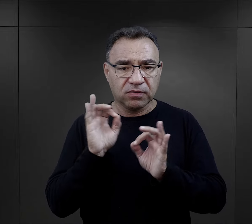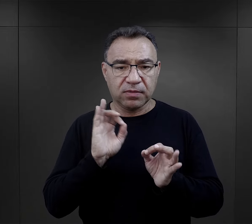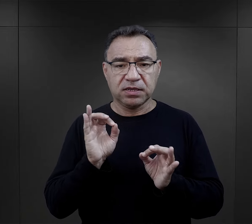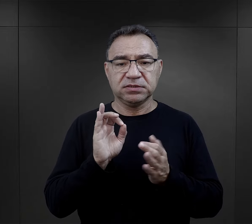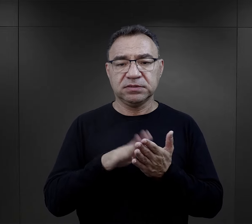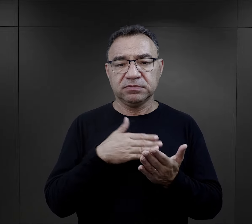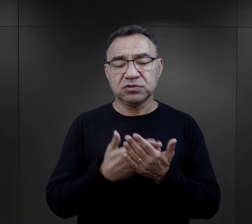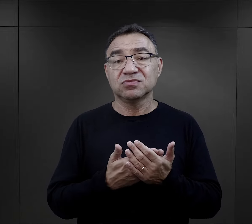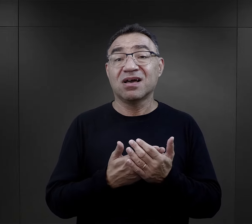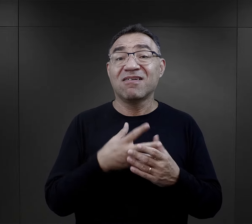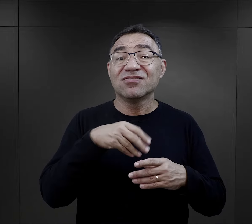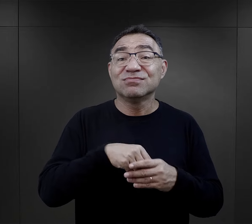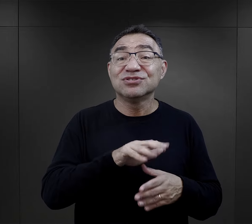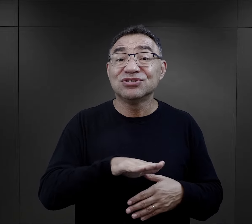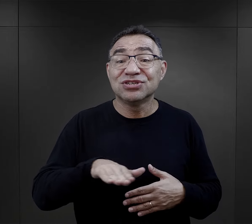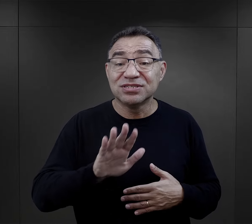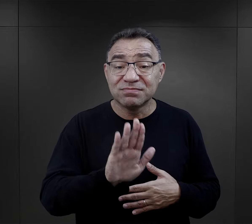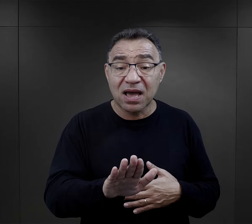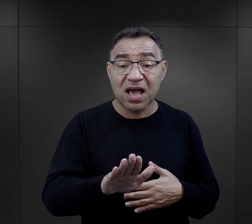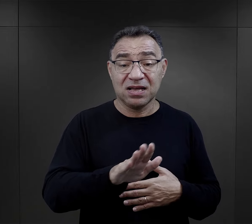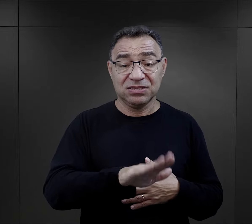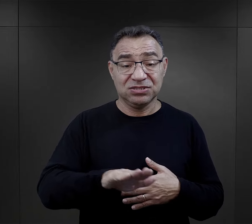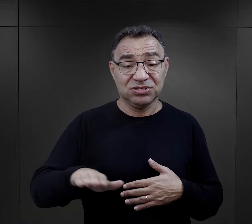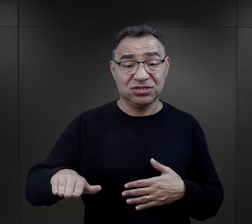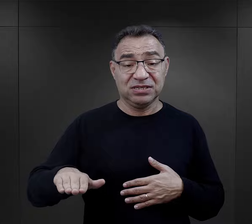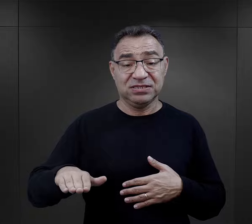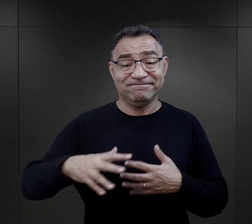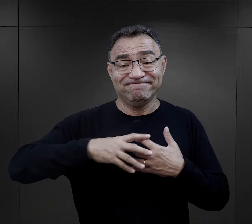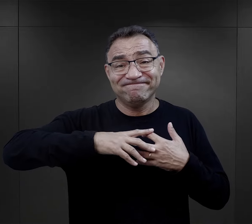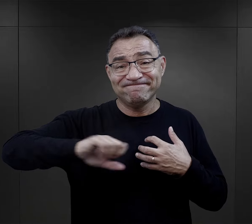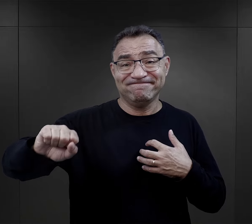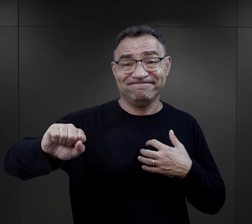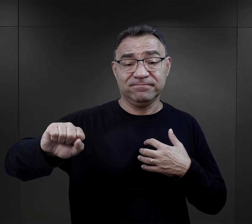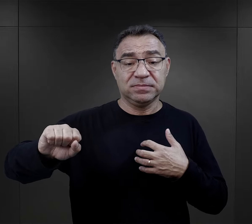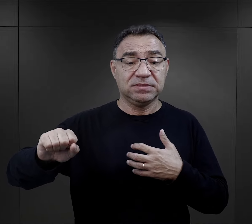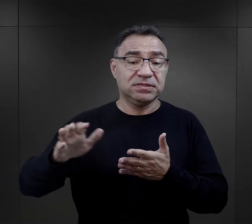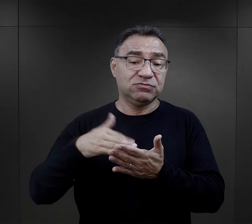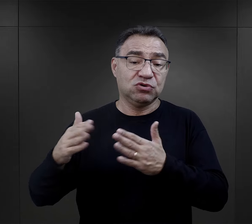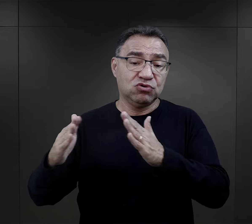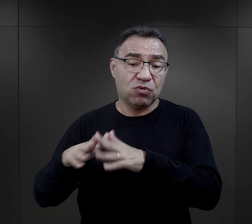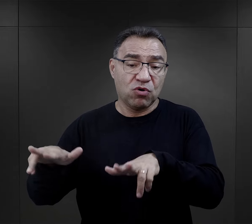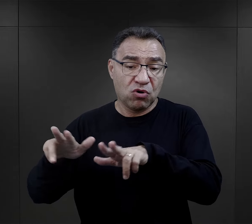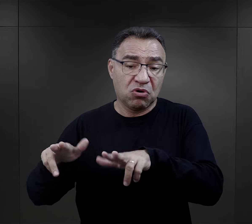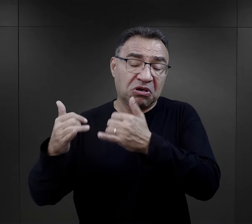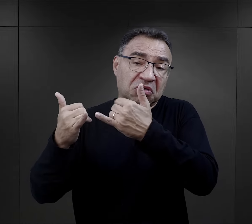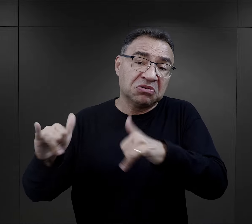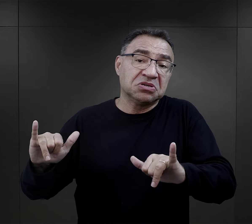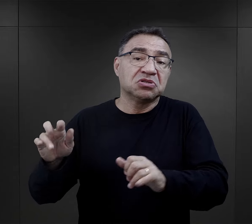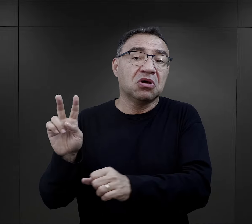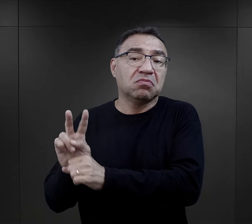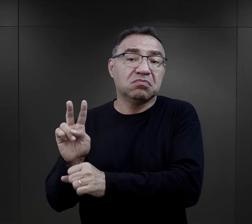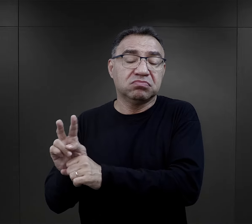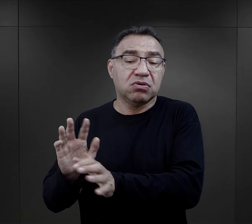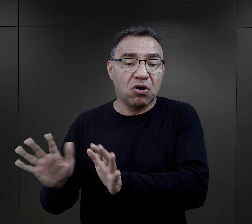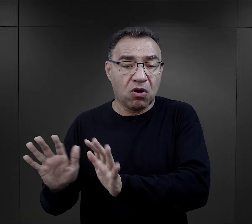szczególnie jeżeli miały dzieci i te dzieci zostały właśnie gdzieś w domu rodzinnym, ktoś się nimi opiekował,